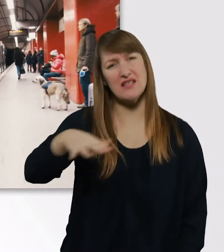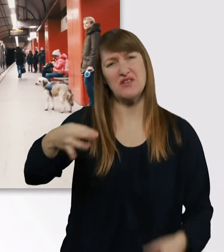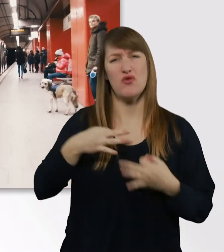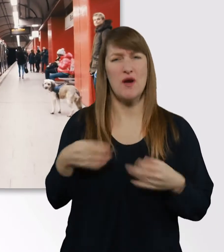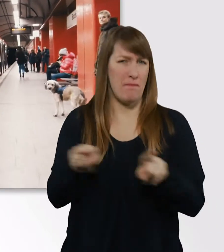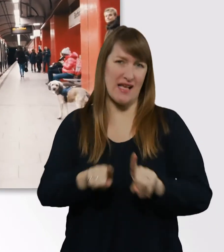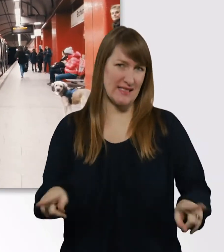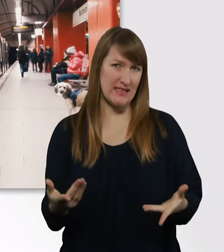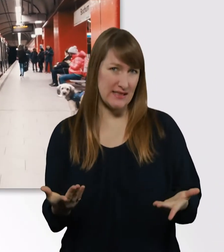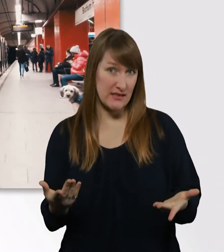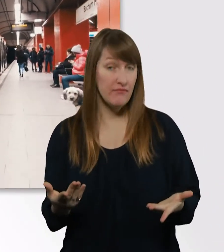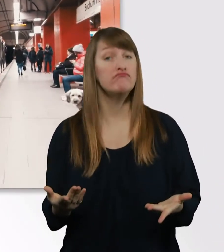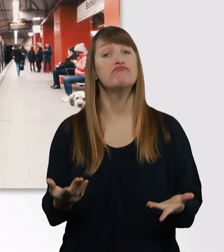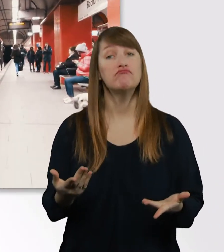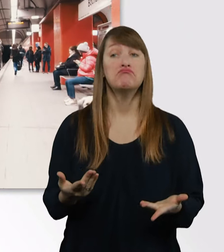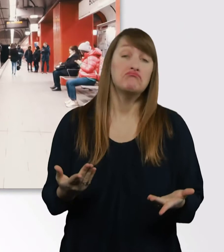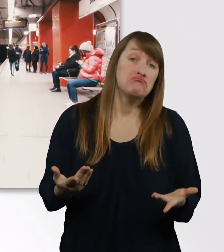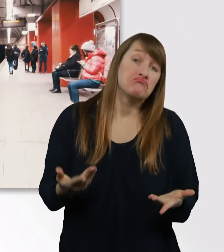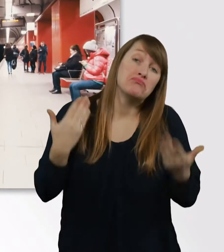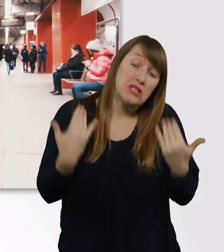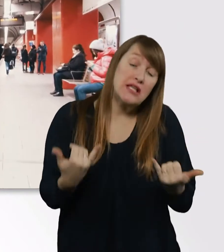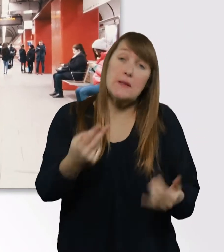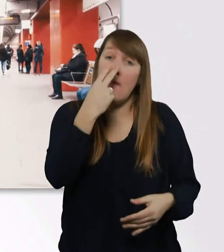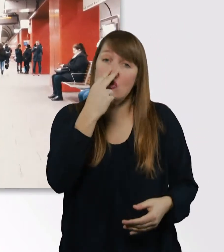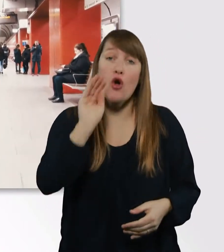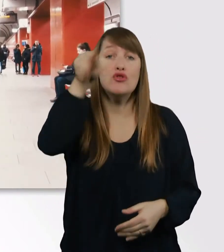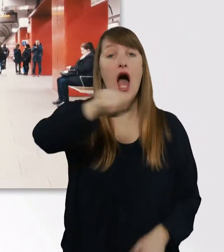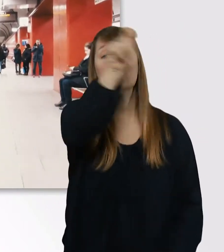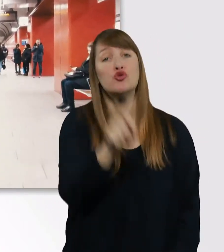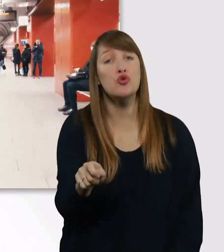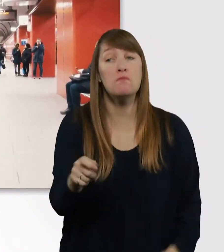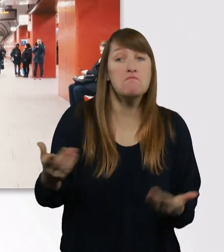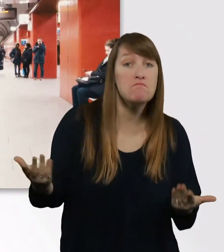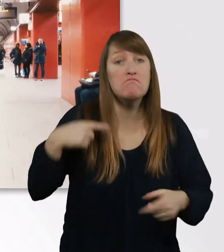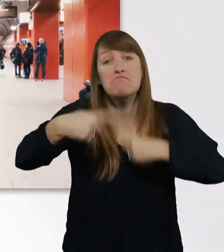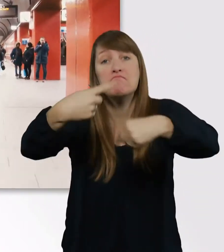Ich werde halt mal gucken nach dem Studium, wohin es mich hinzieht, in welchen Bereich.